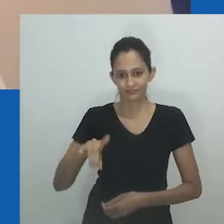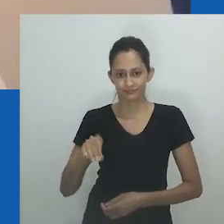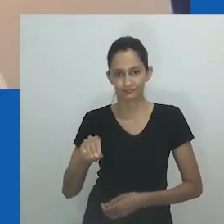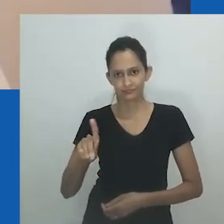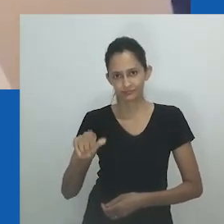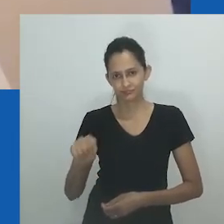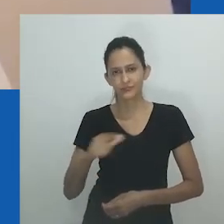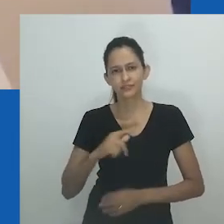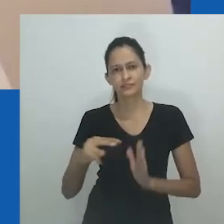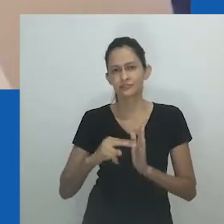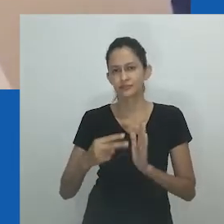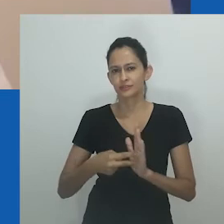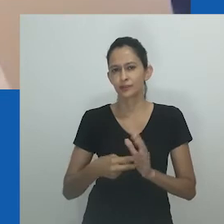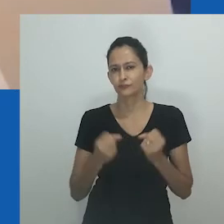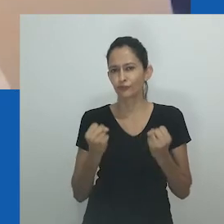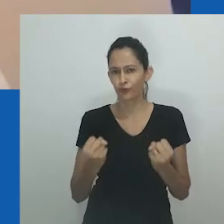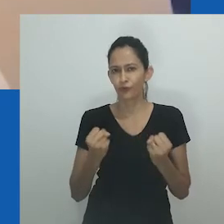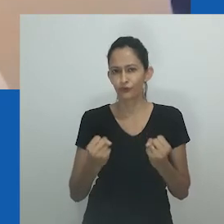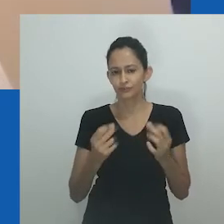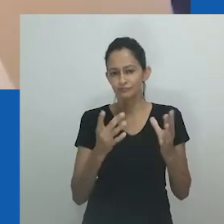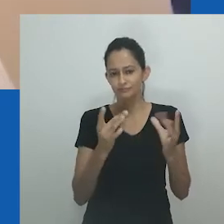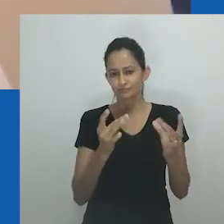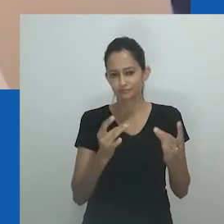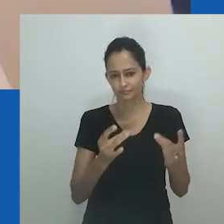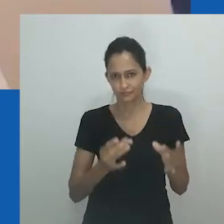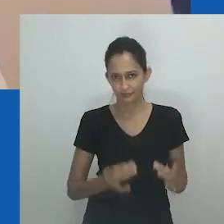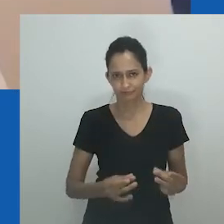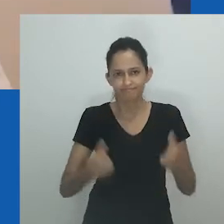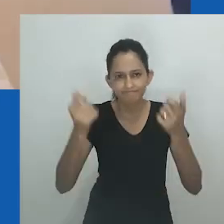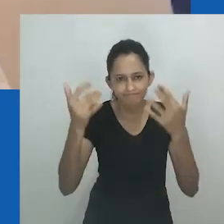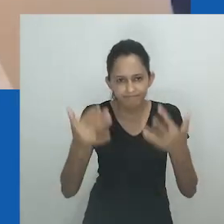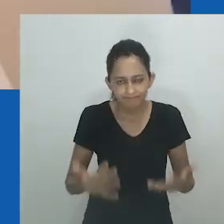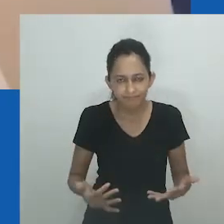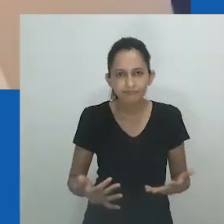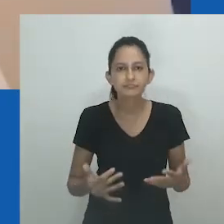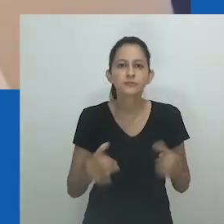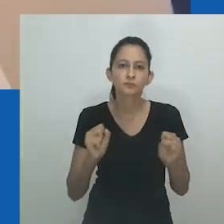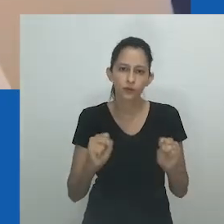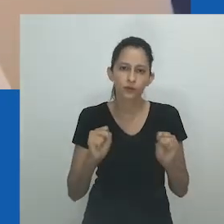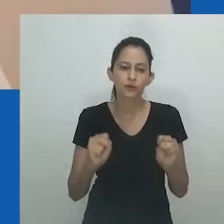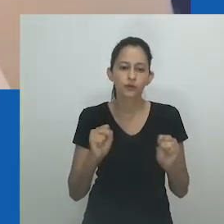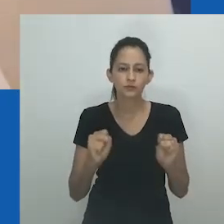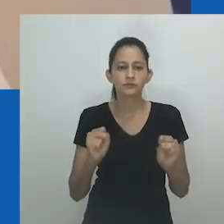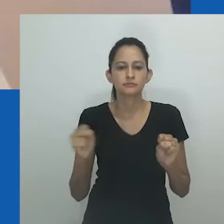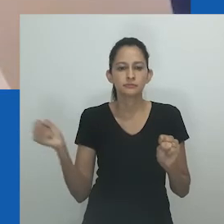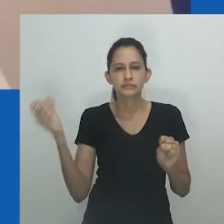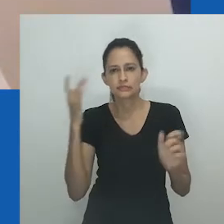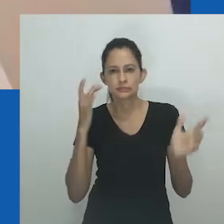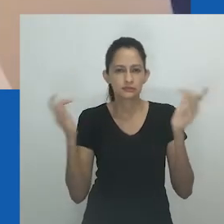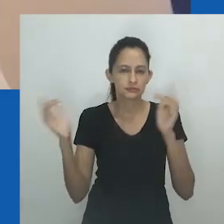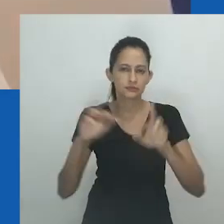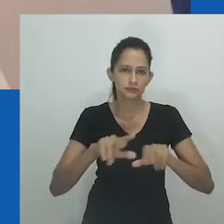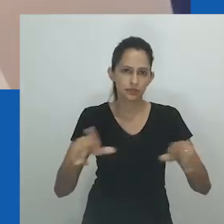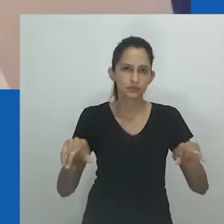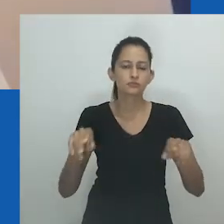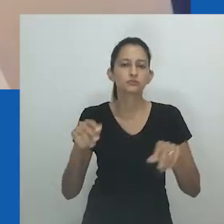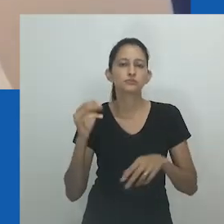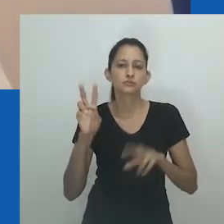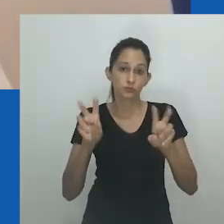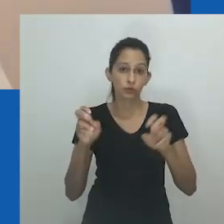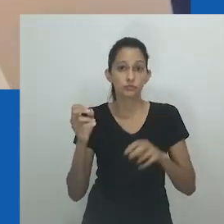Unongayindoda carrega um forte e generificado significado. Desdobrar seu significado aqui por meio de diferentes formas de evidência